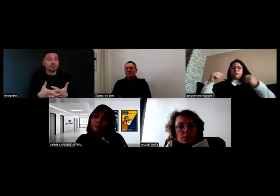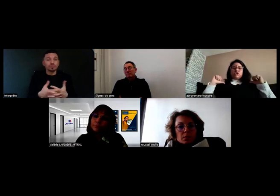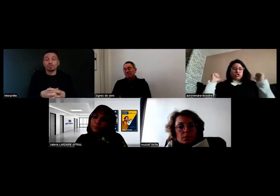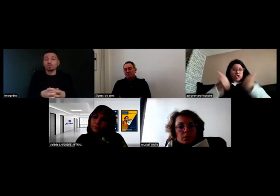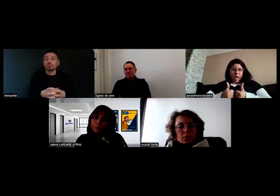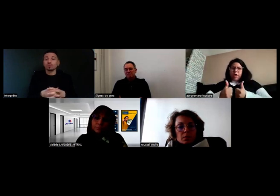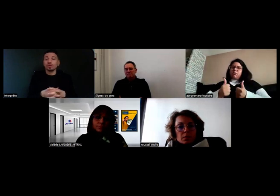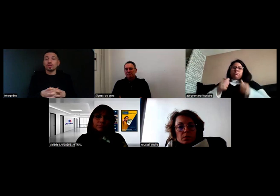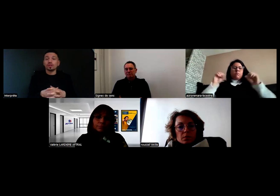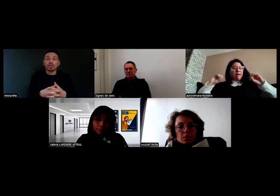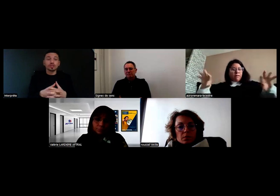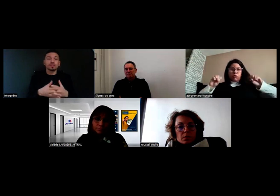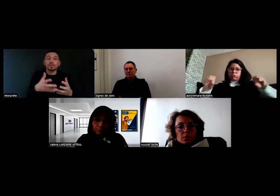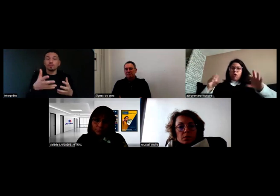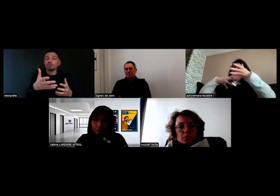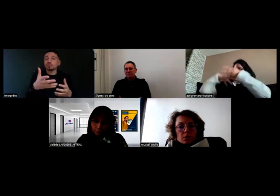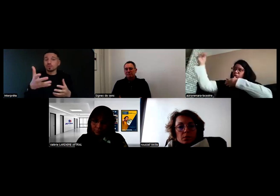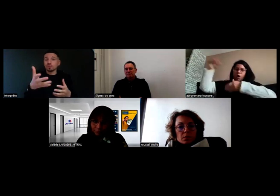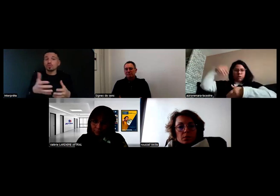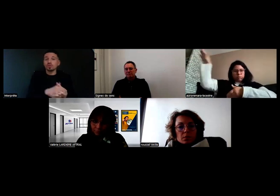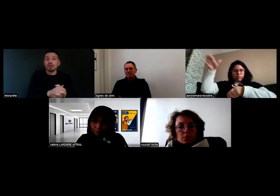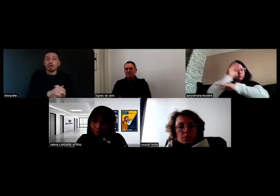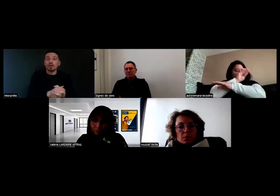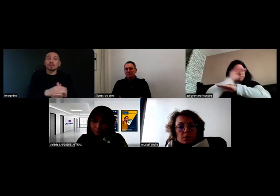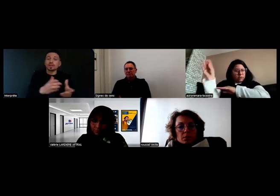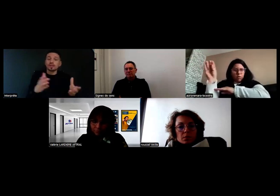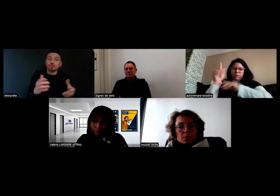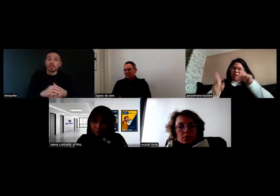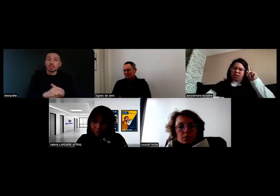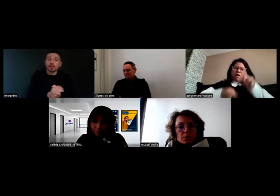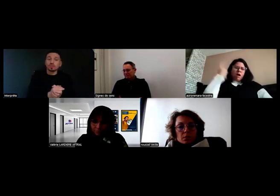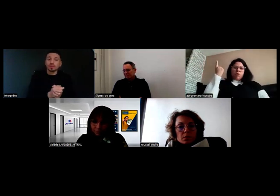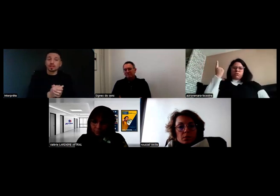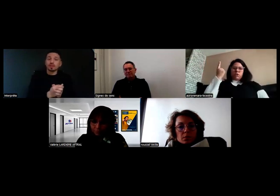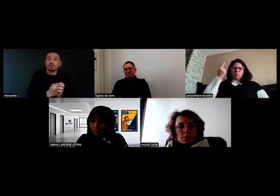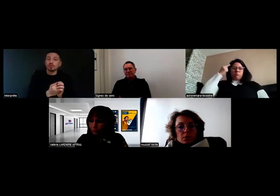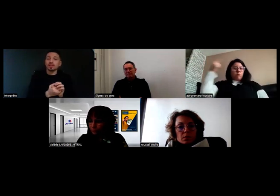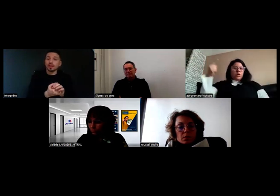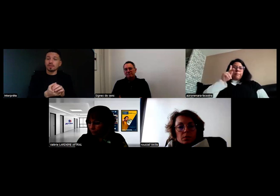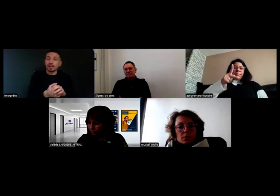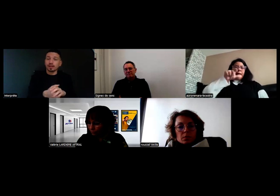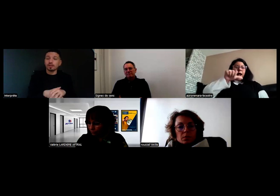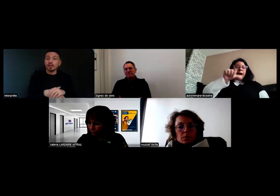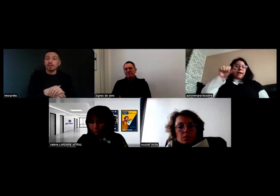Si je suis dans une zone chargée, sur l'autoroute par exemple, comme tout le monde on sait qu'il faut se mettre derrière la barrière